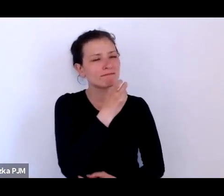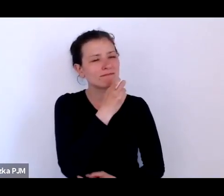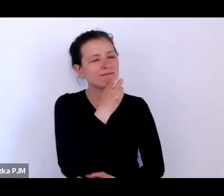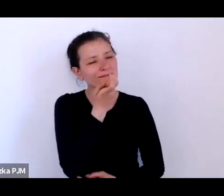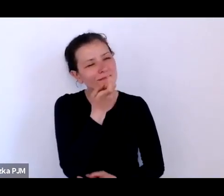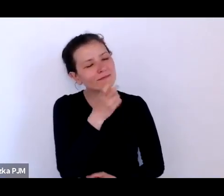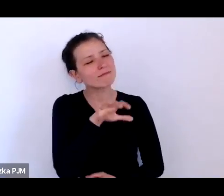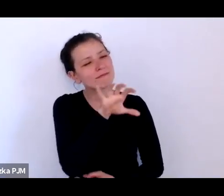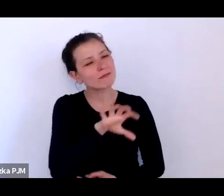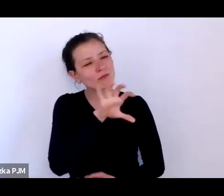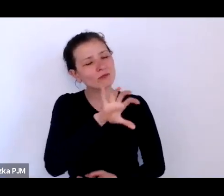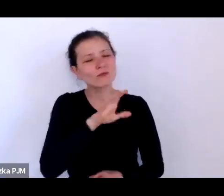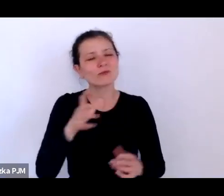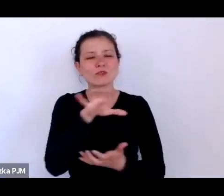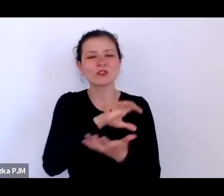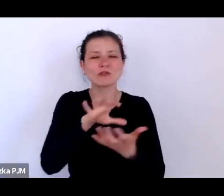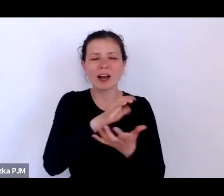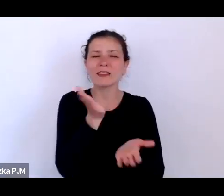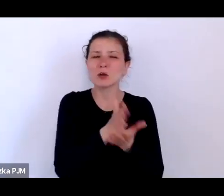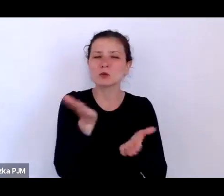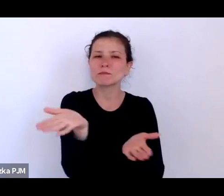który minął, trochę tak przez dziurkę od klucza